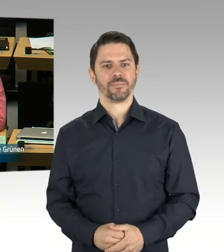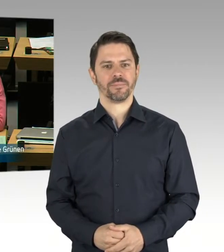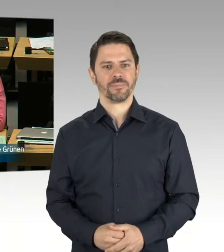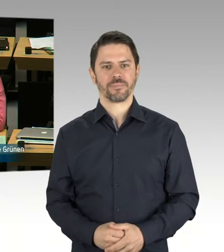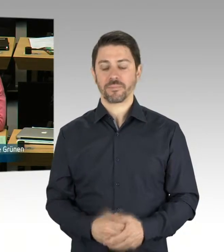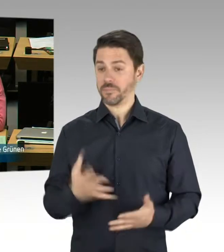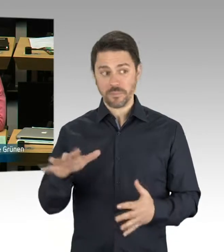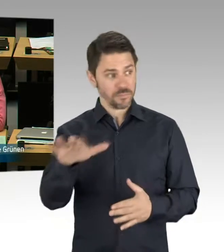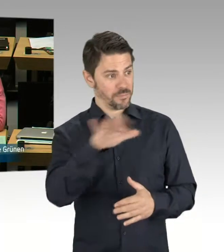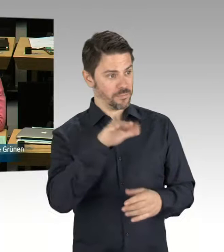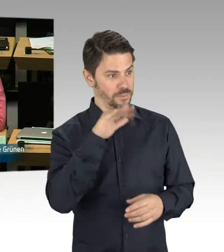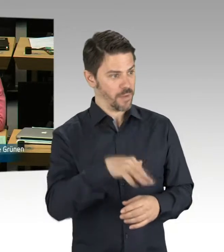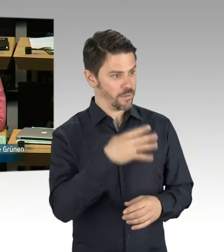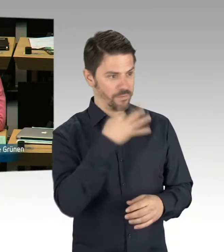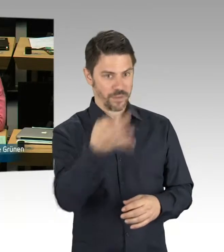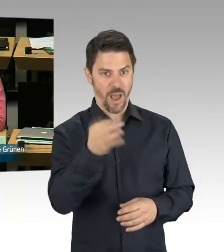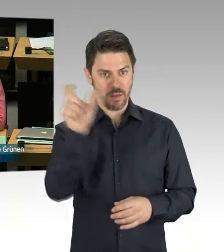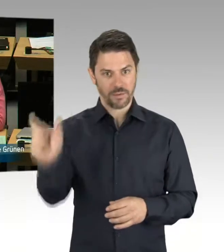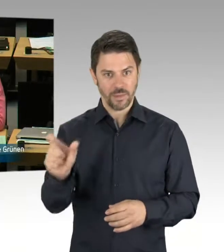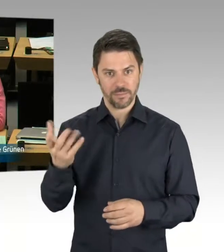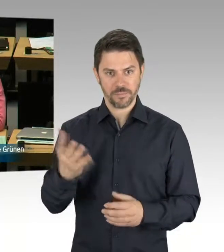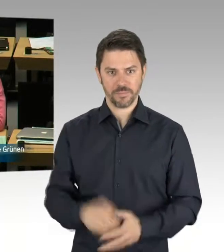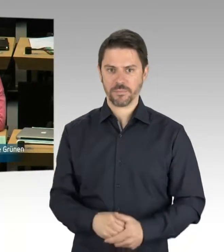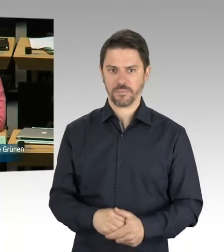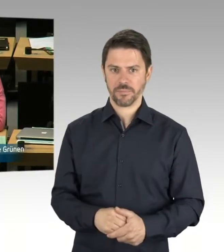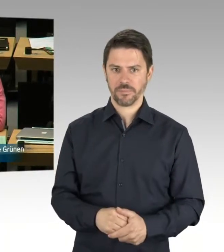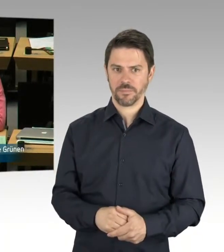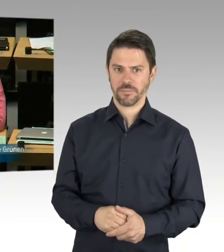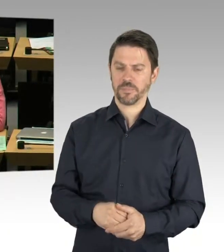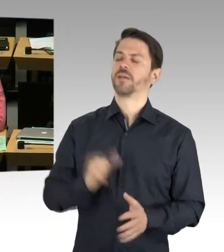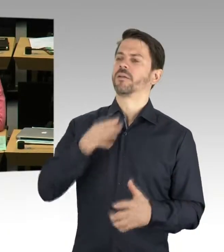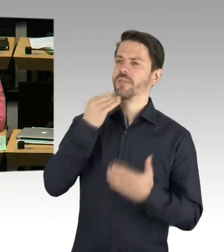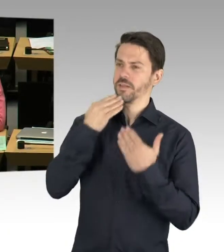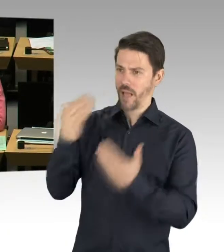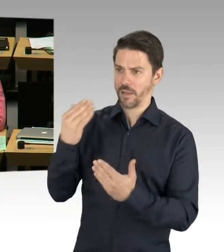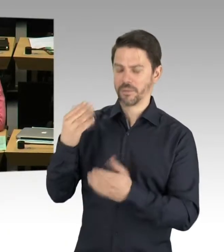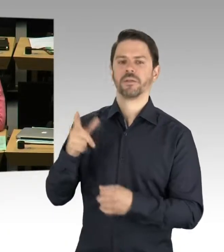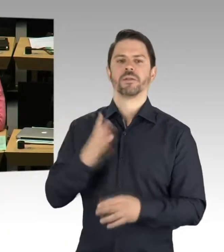ob wir auch das Qualitätsversprechen halten und bald neue Berliner Lern- und Teamhäuser tatsächlich sehen werden.